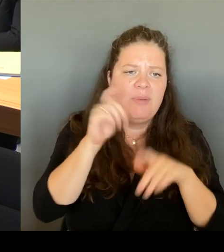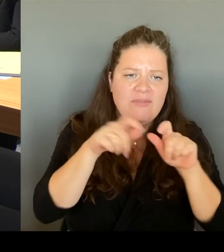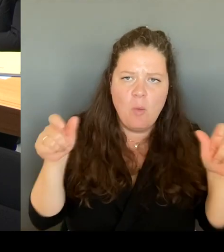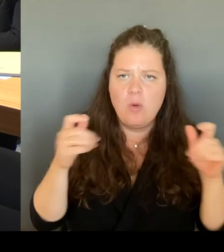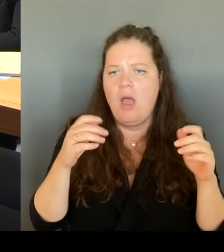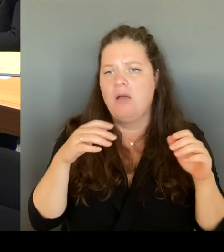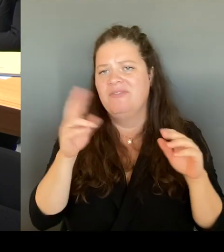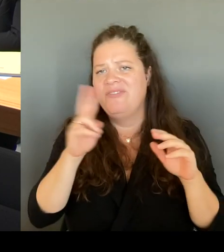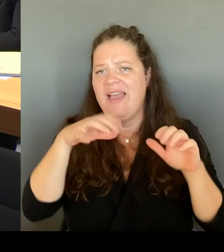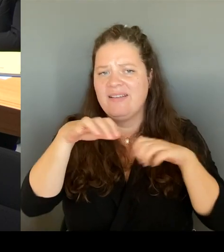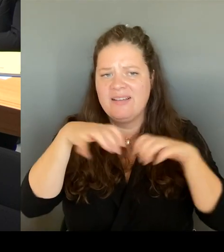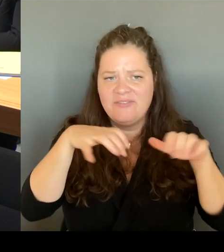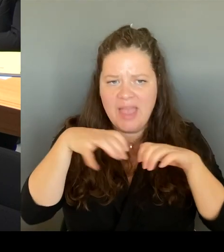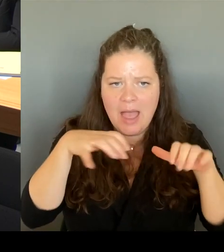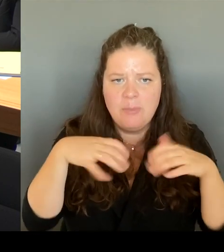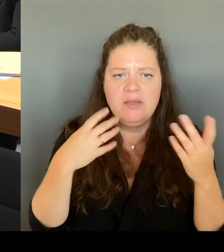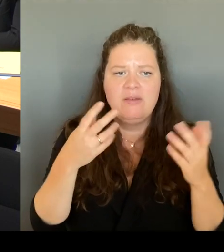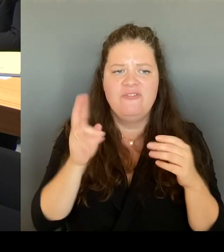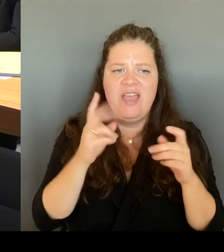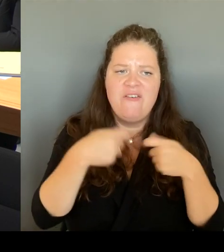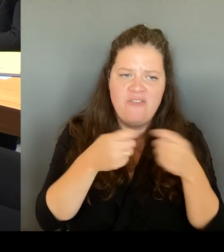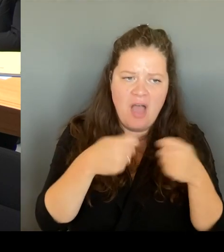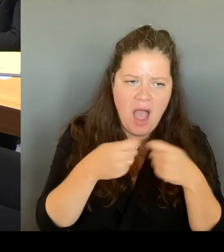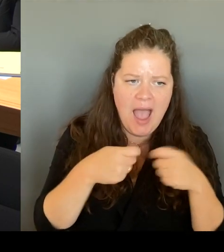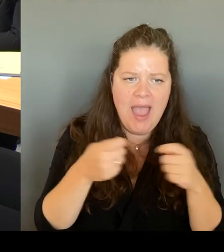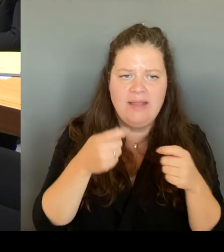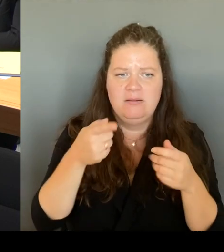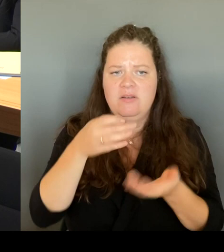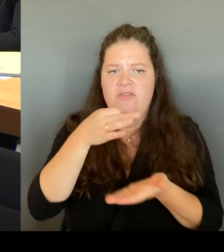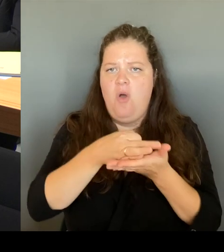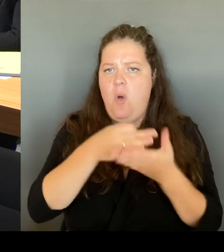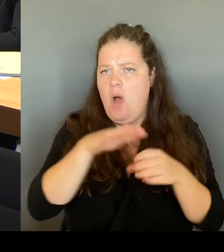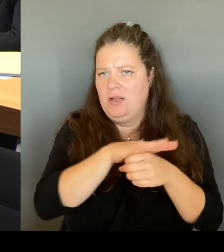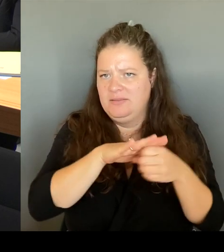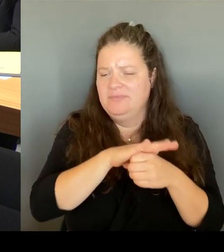vor Ort sind, wirklich mir die Situation auch anzuschauen.